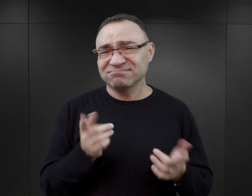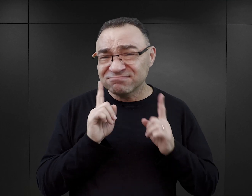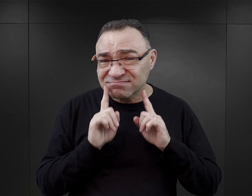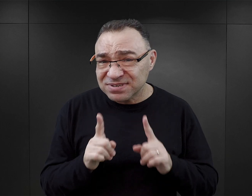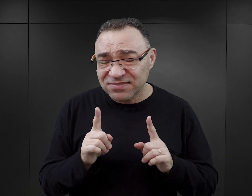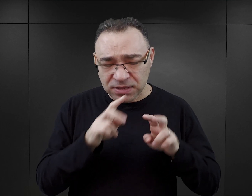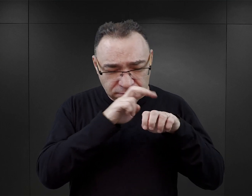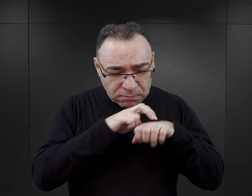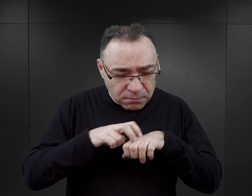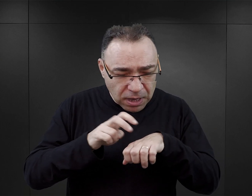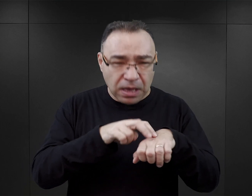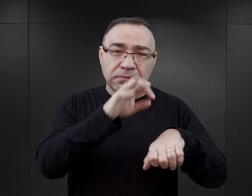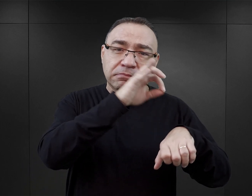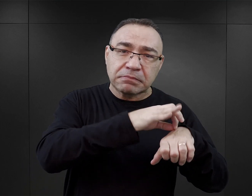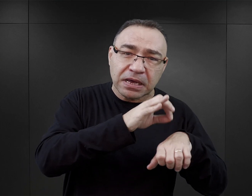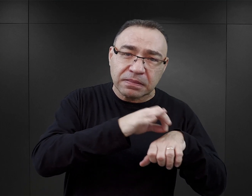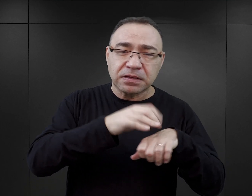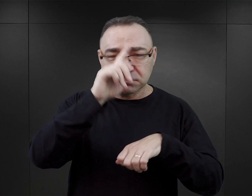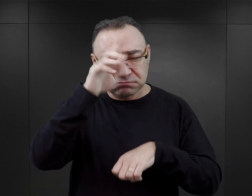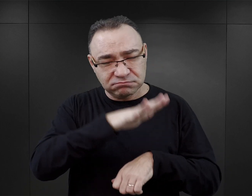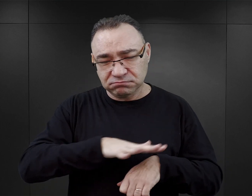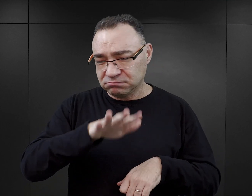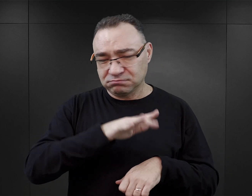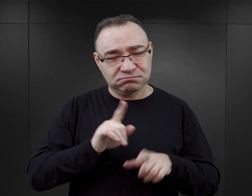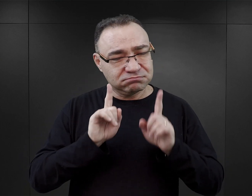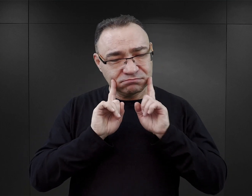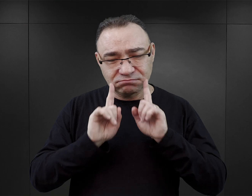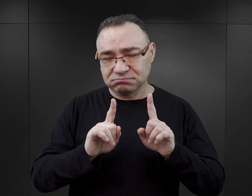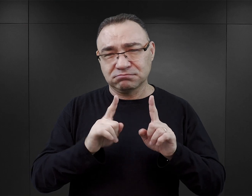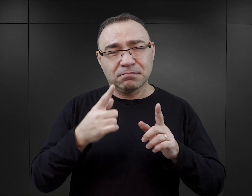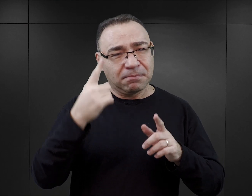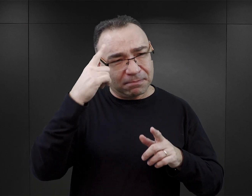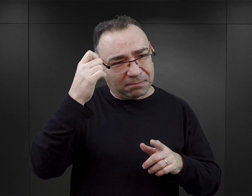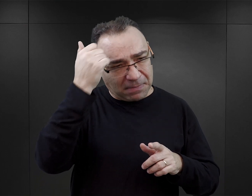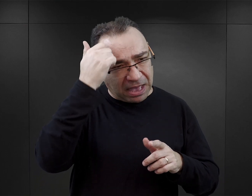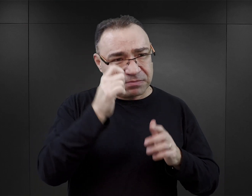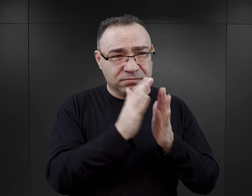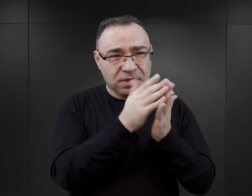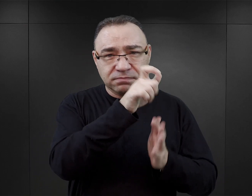Tymczasem z badań zarówno medycznych, jak i badań społecznych, również z pamiętników byłych więźniów, wiemy, że